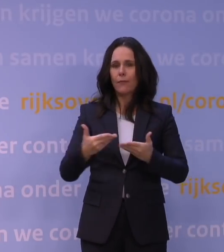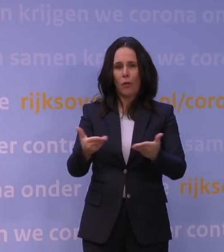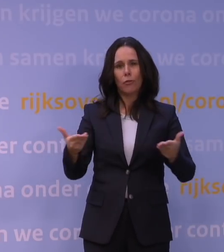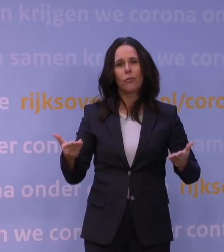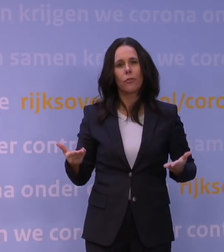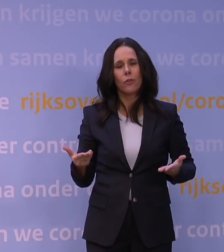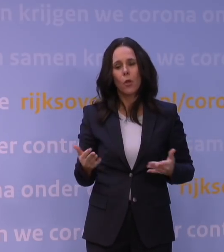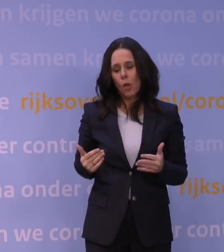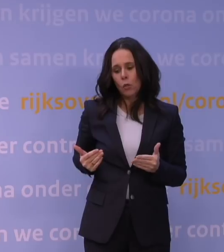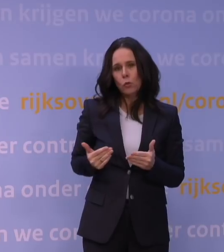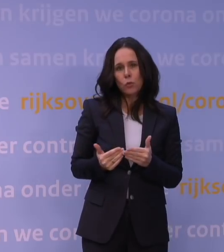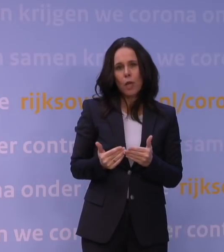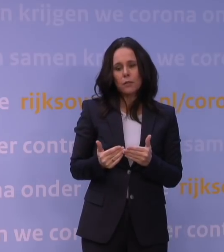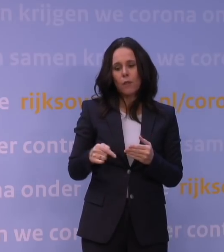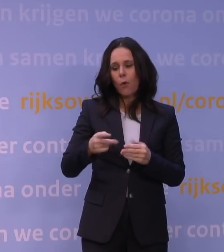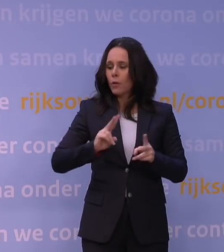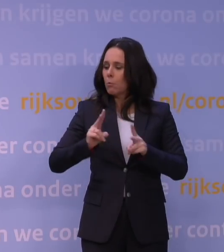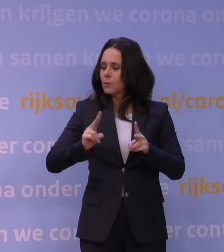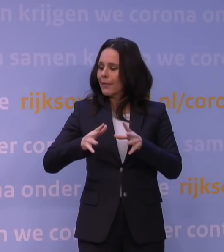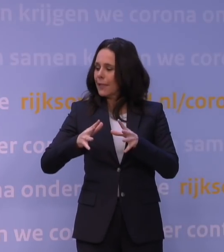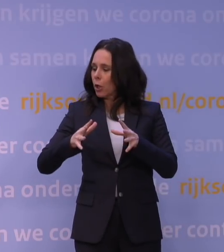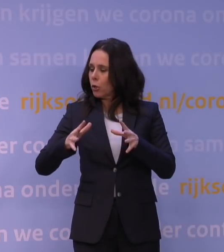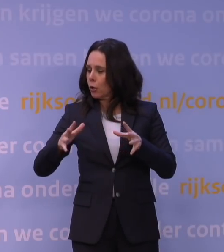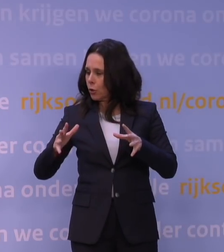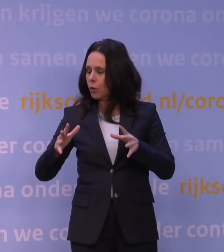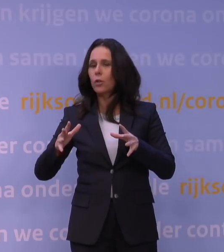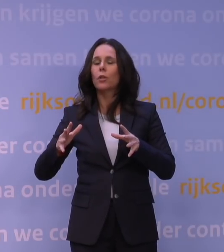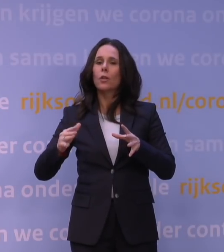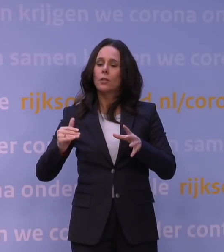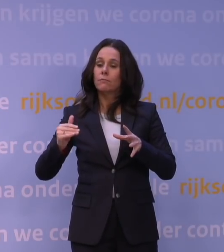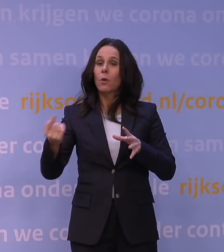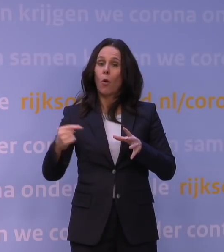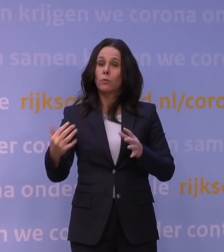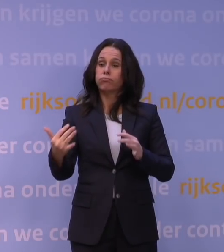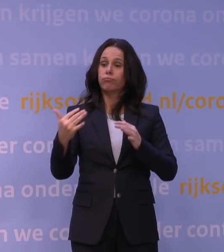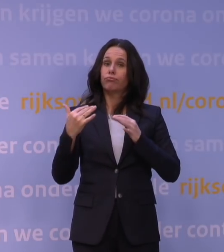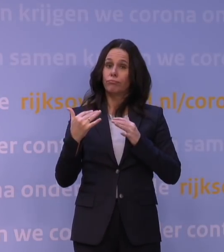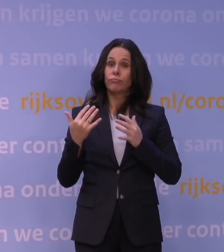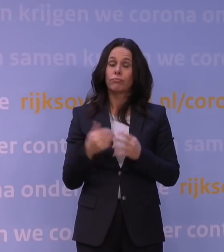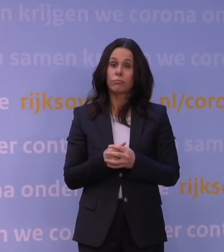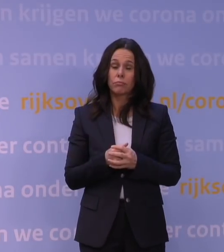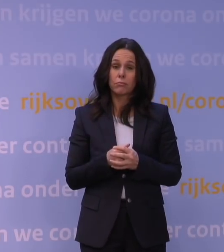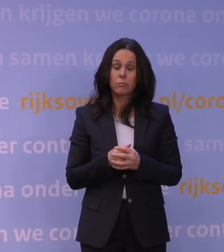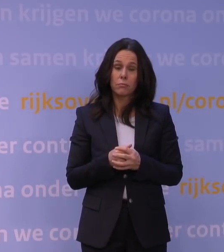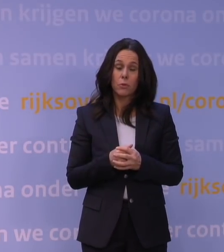totdat deze volgende golf naar alle waarschijnlijkheid er toch aankomt. Veel onzekerheden nog, dat wil ik benadrukken.